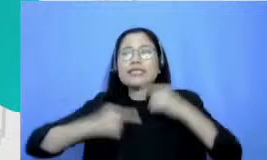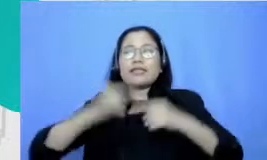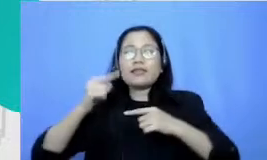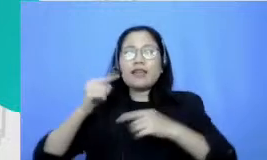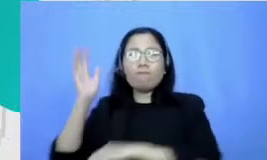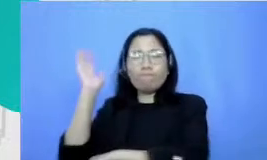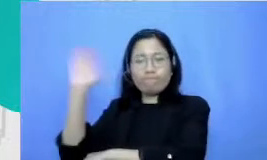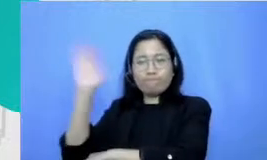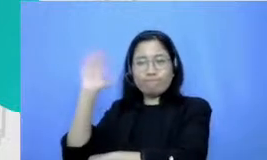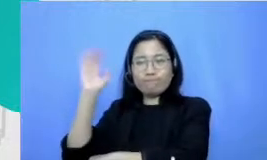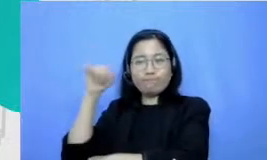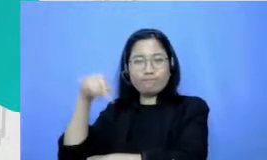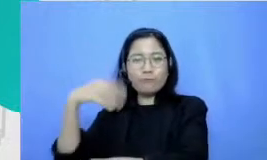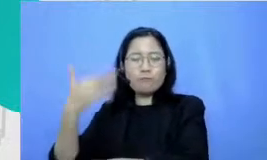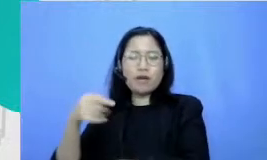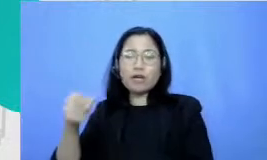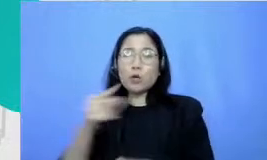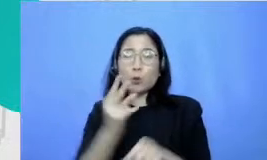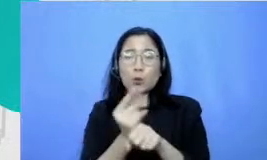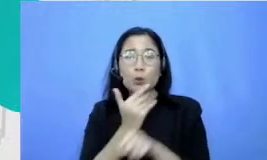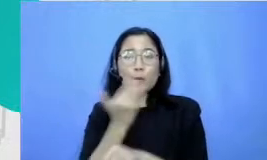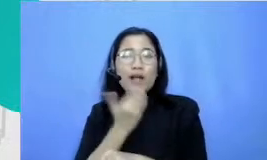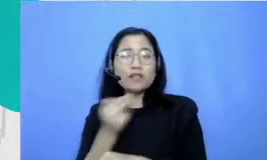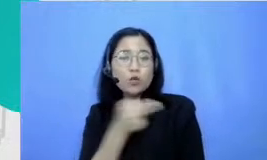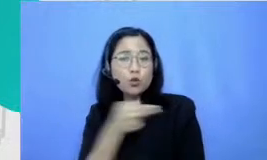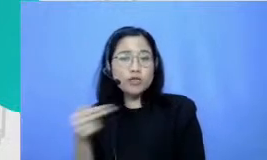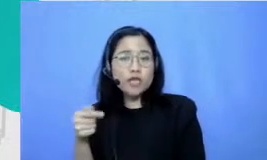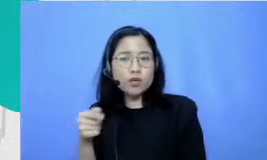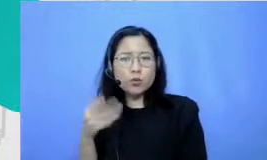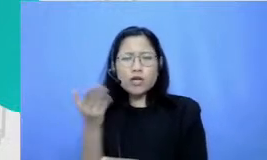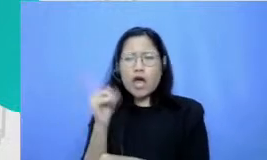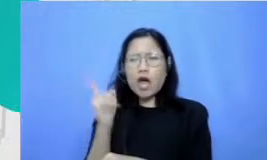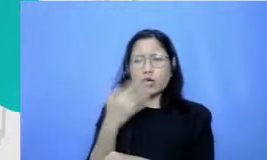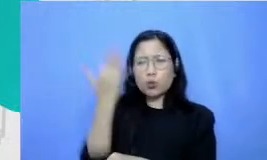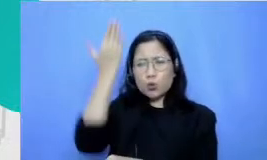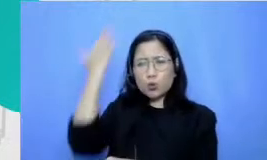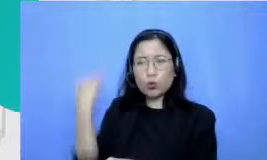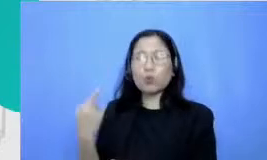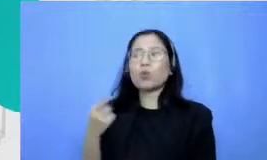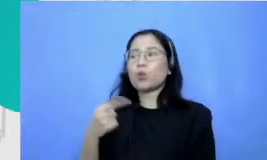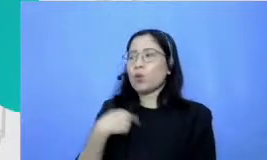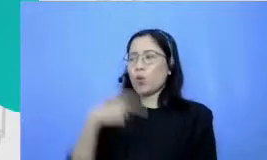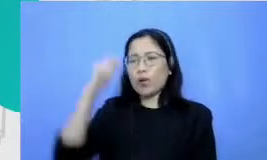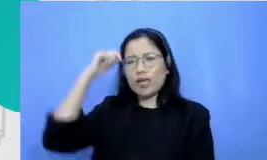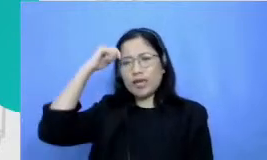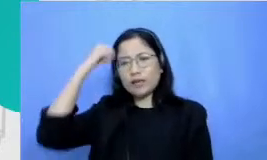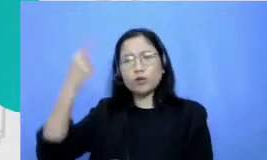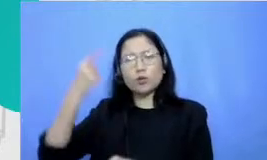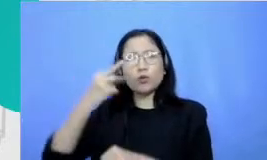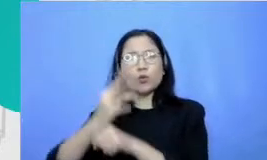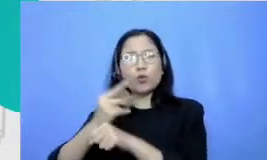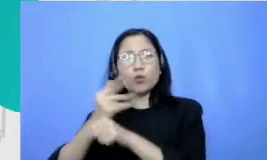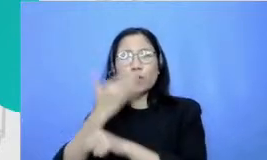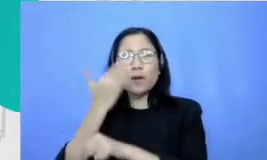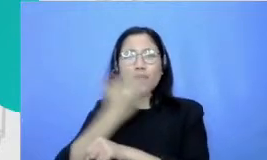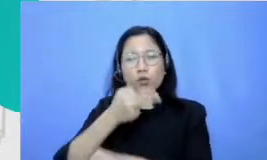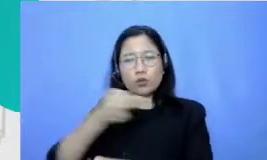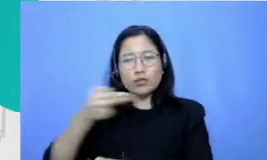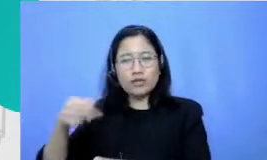Indonesiaku ini nih memang dari dulu selalu aku yang aku inget ya jadi mendorong aku dan juga